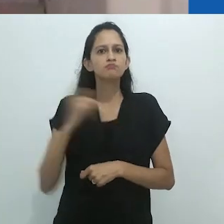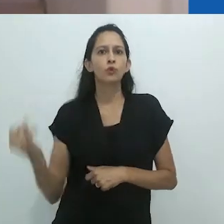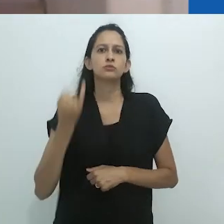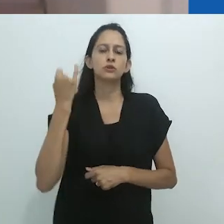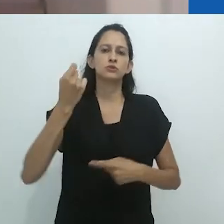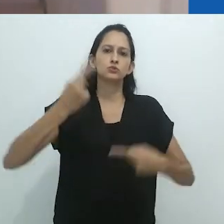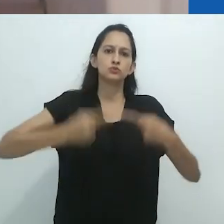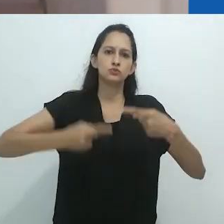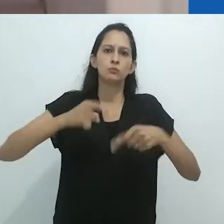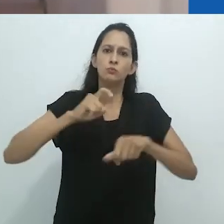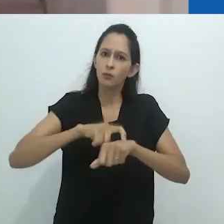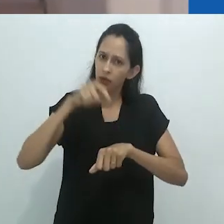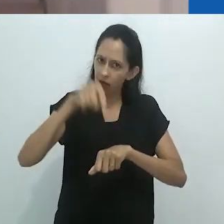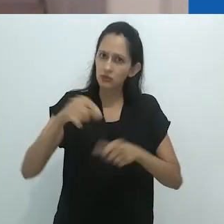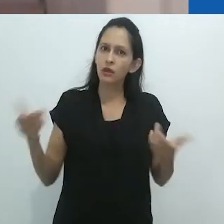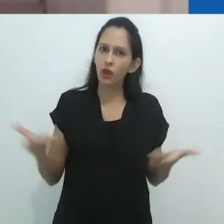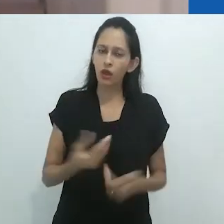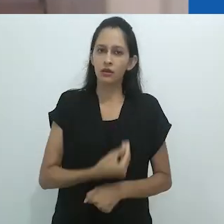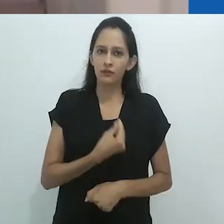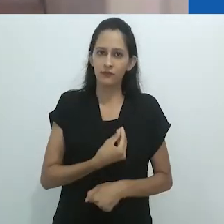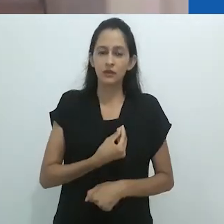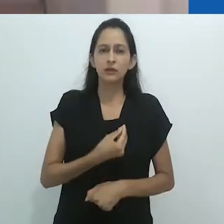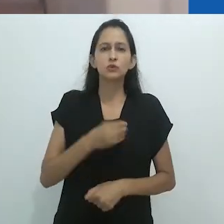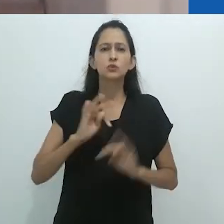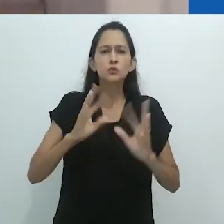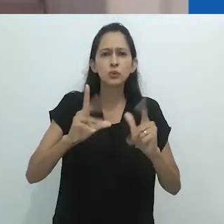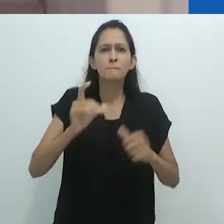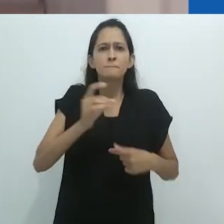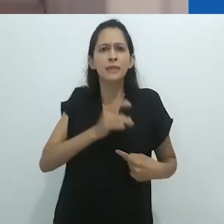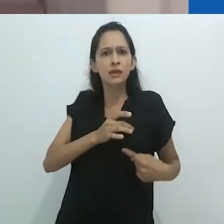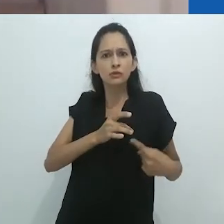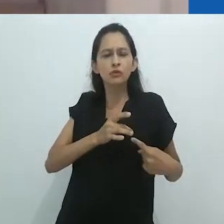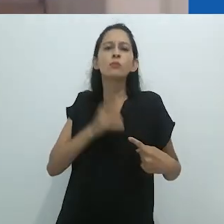mesmo que ela venha por meio da escrita etnográfica.